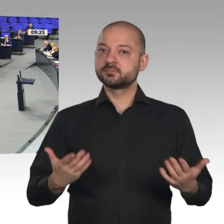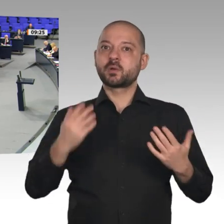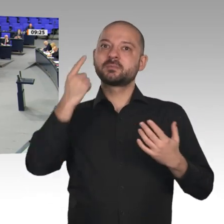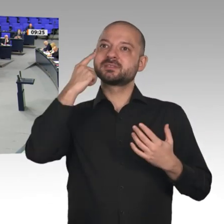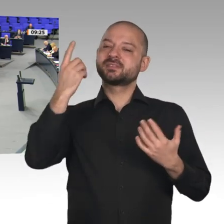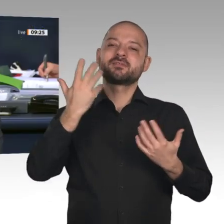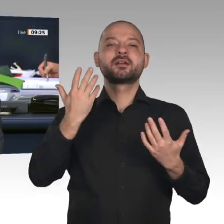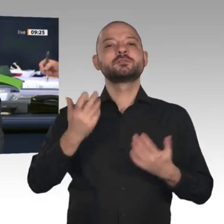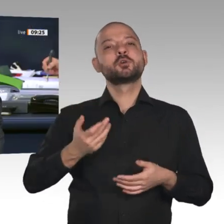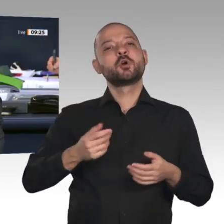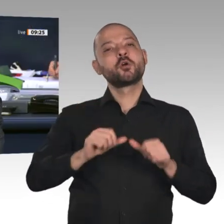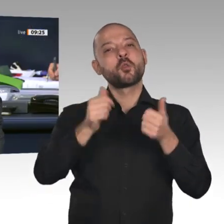Kollegen Michael Theurer, FDP.